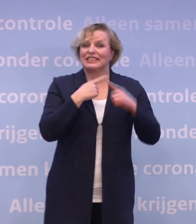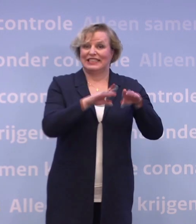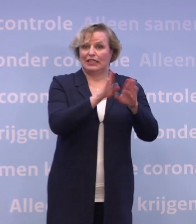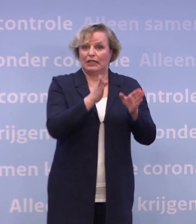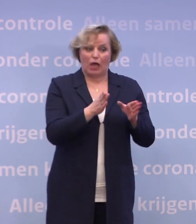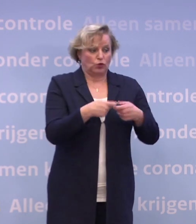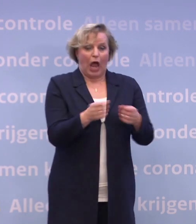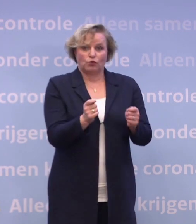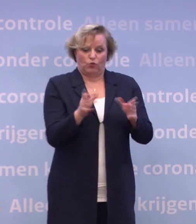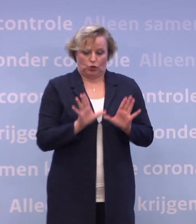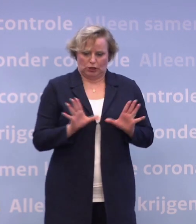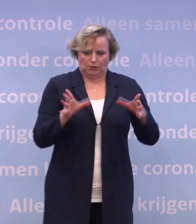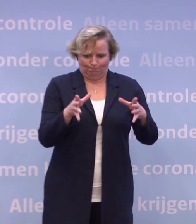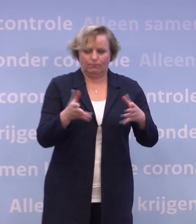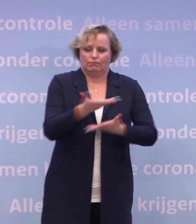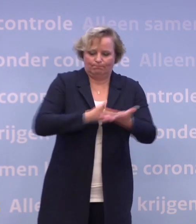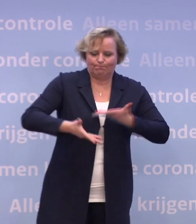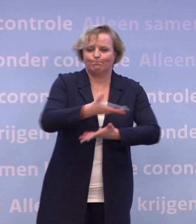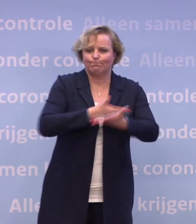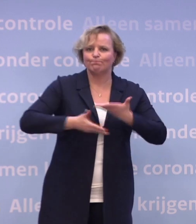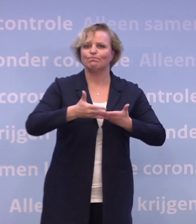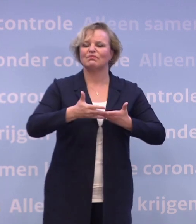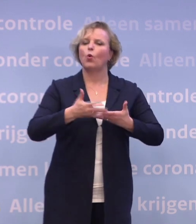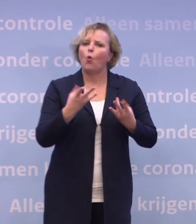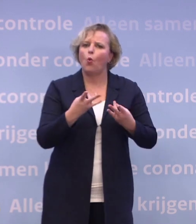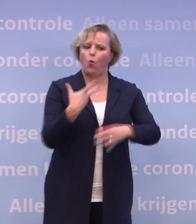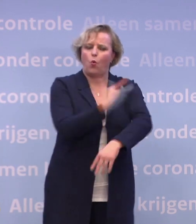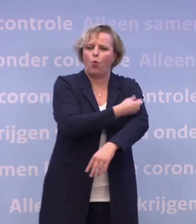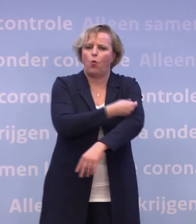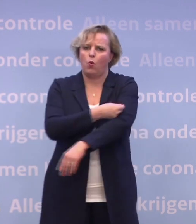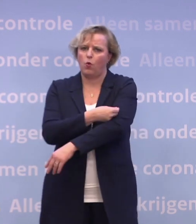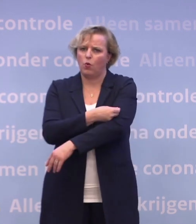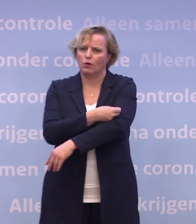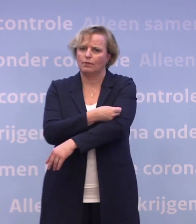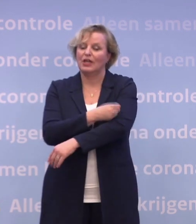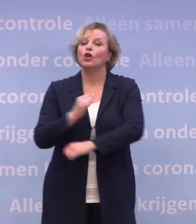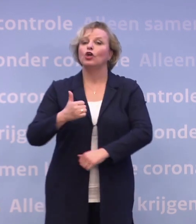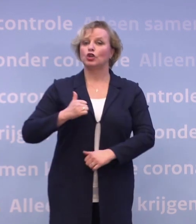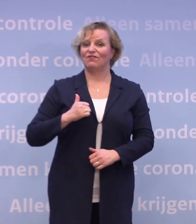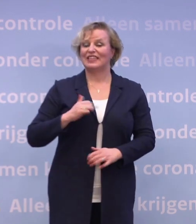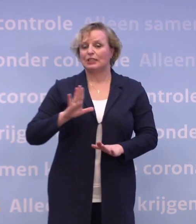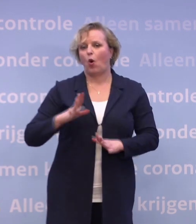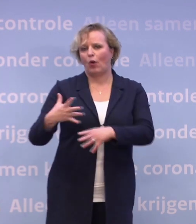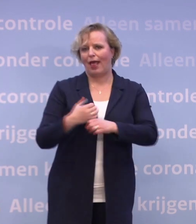Samen werken we hard aan dit vaccinatieprogramma. En ook Defensie ondersteunt en staat paraat.